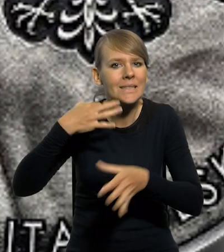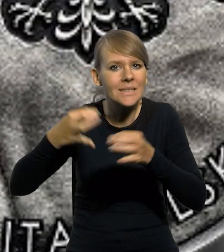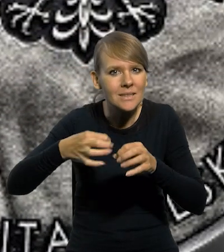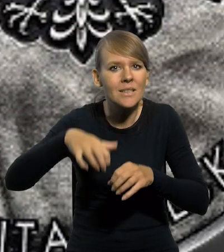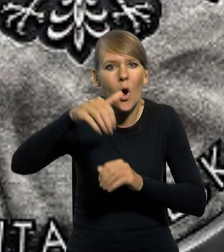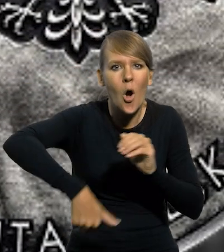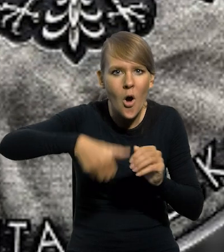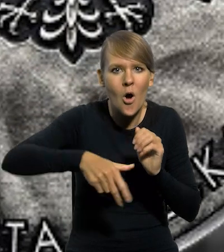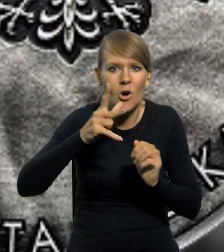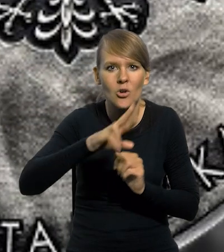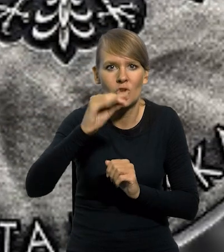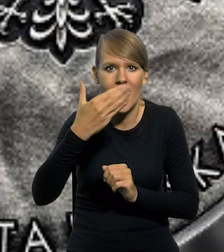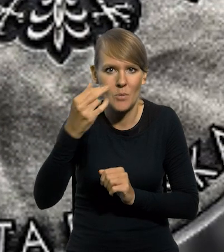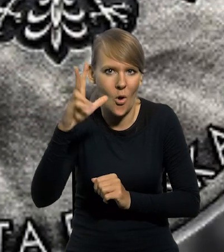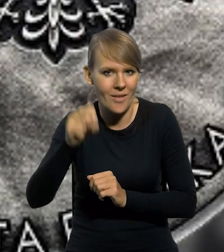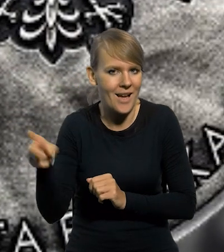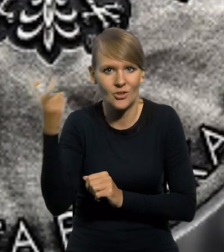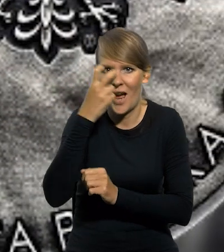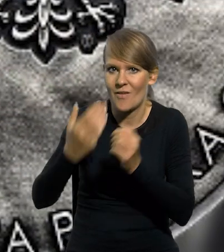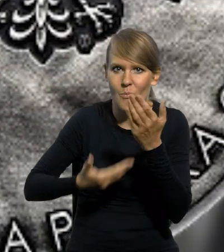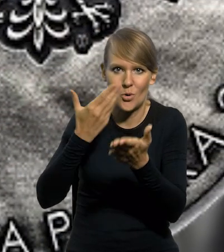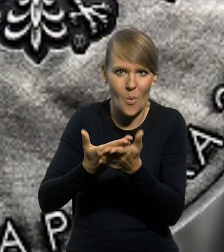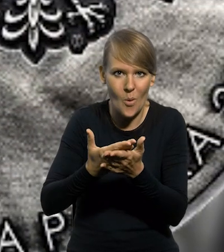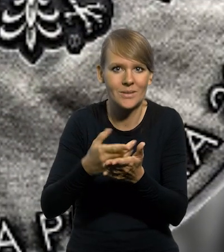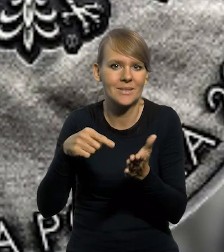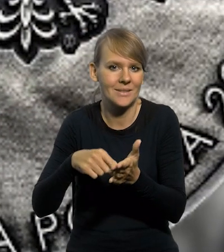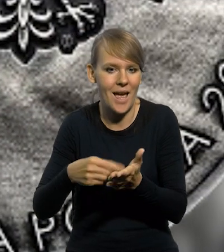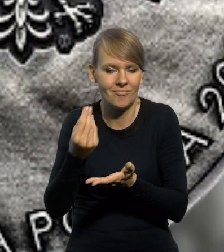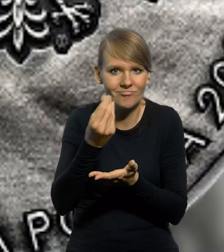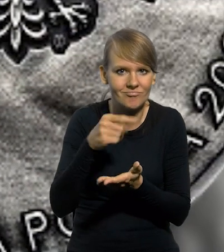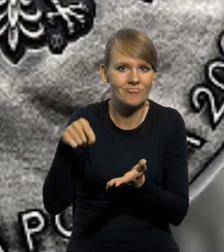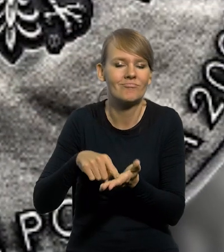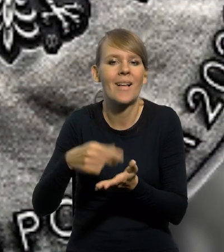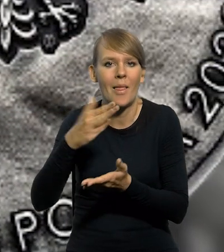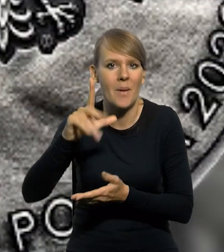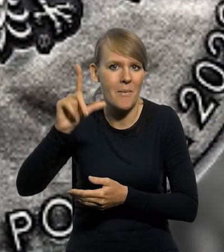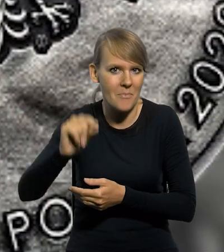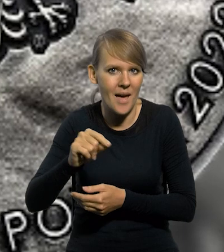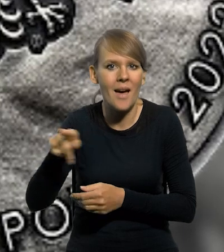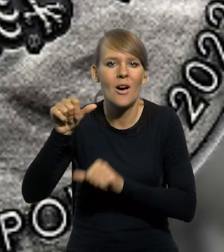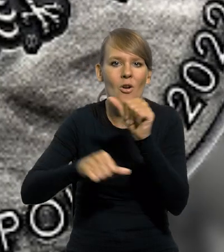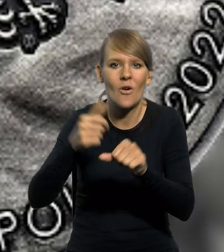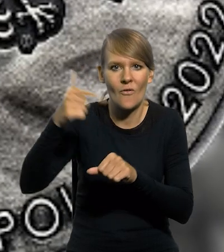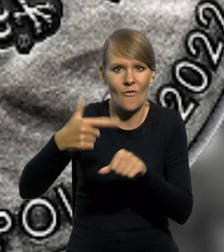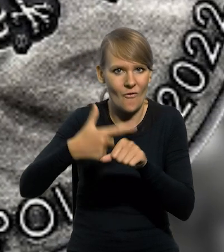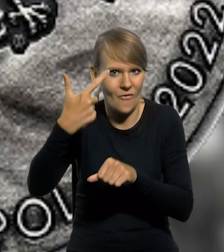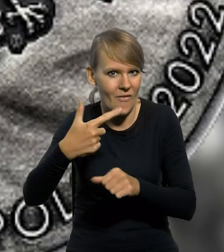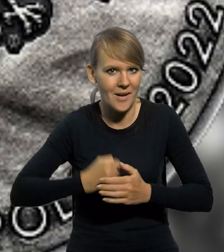krzemienia pasiastego "Krzemionki", to ciekawa propozycja numizmatyczna wyemitowana przez Narodowy Bank Polski w 2022 roku.